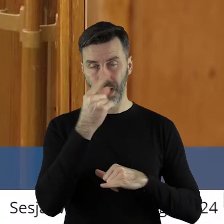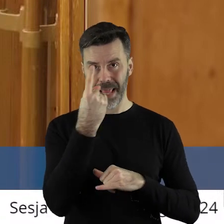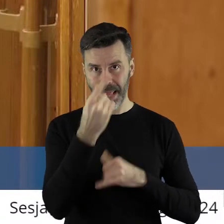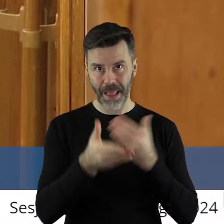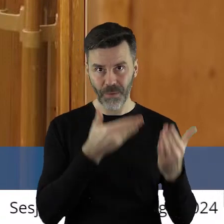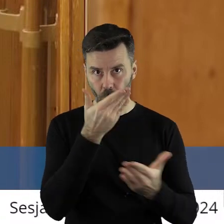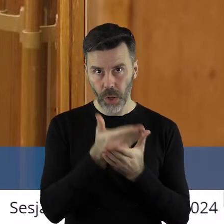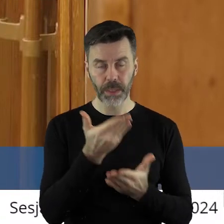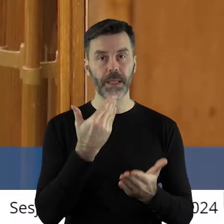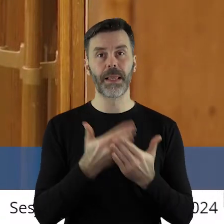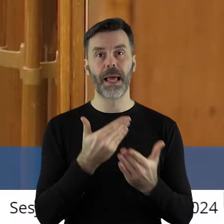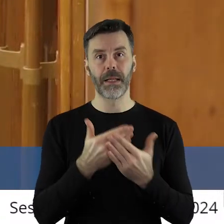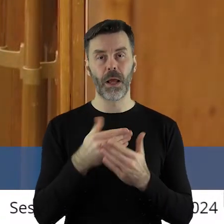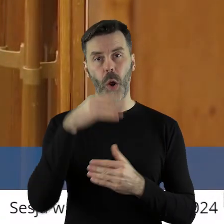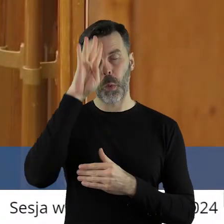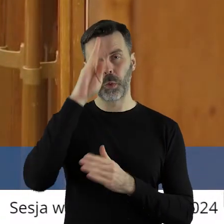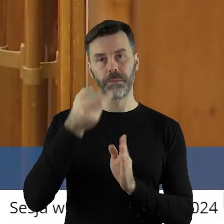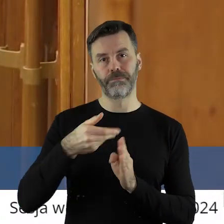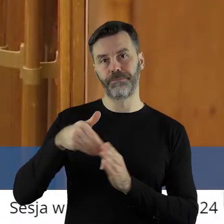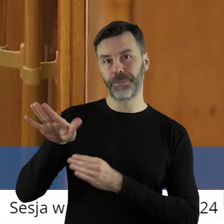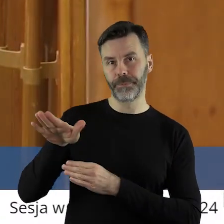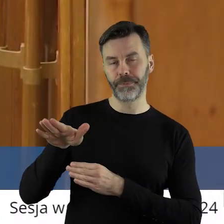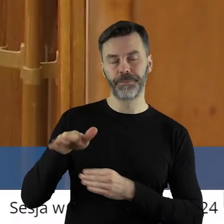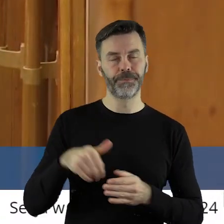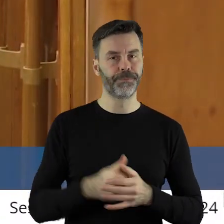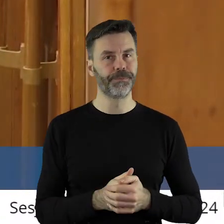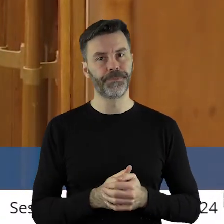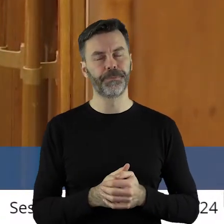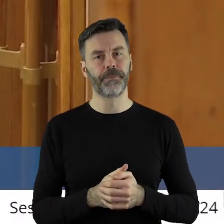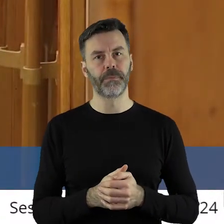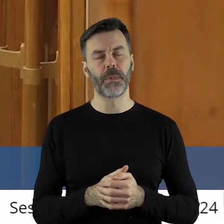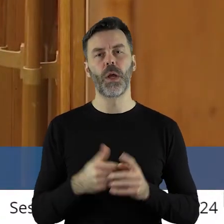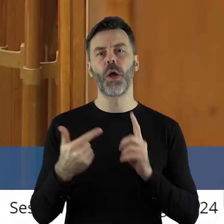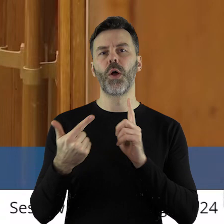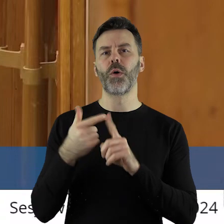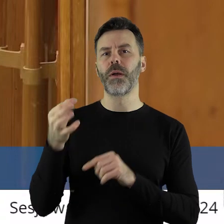Stąd formalnie Łódź odpadła. Co do pytania pani radnej Lewandowskiej,